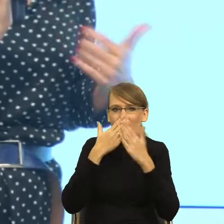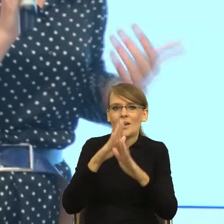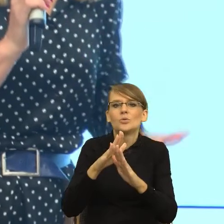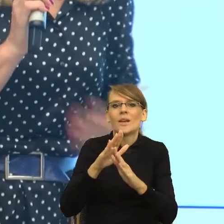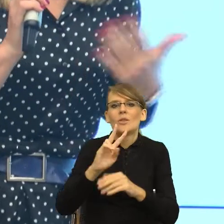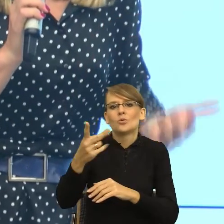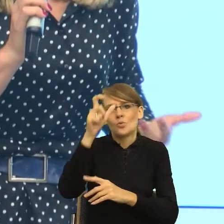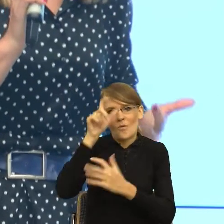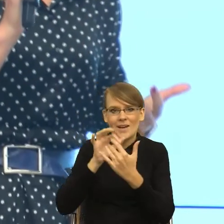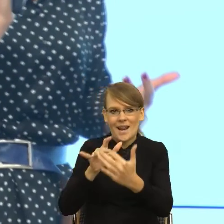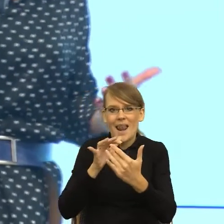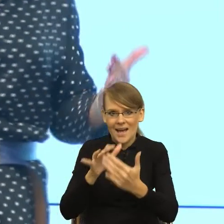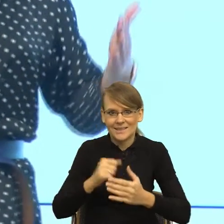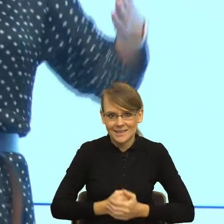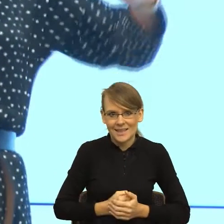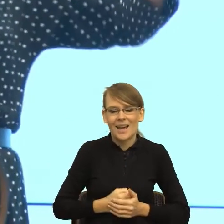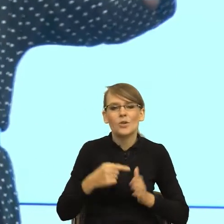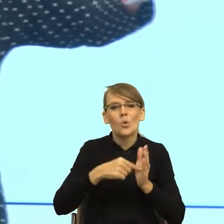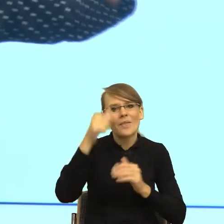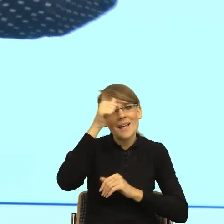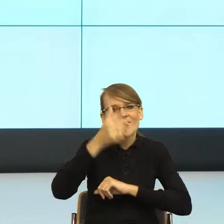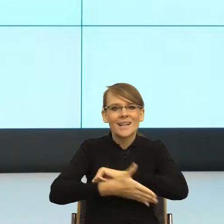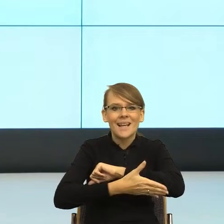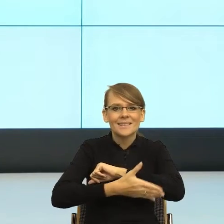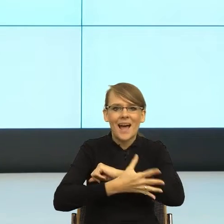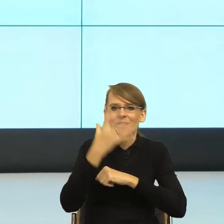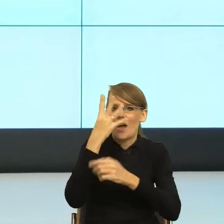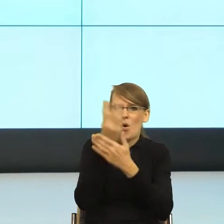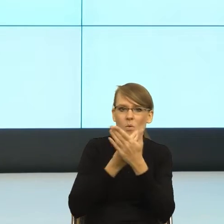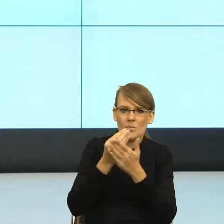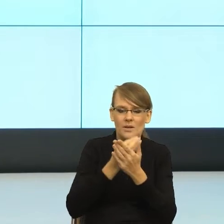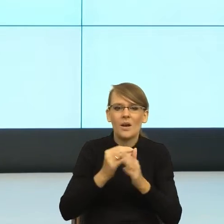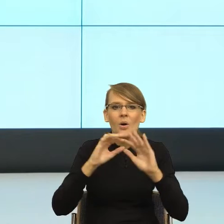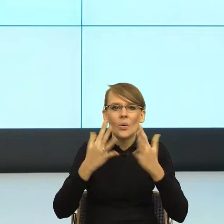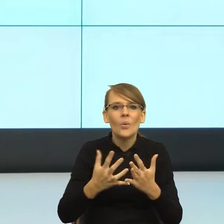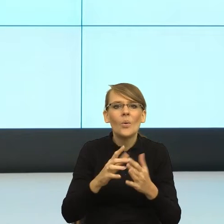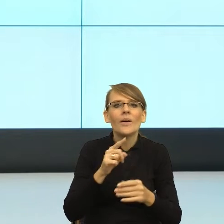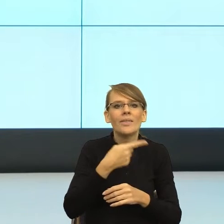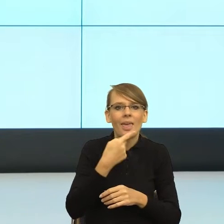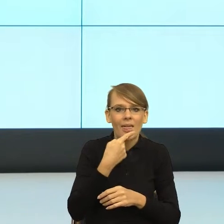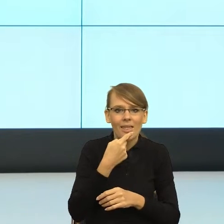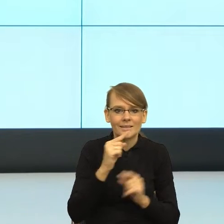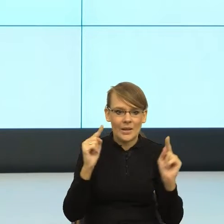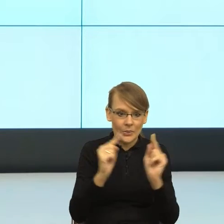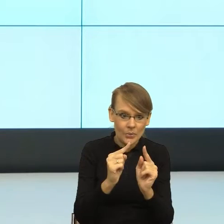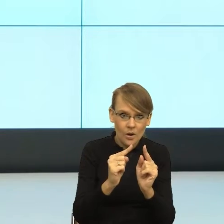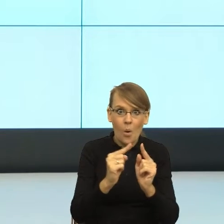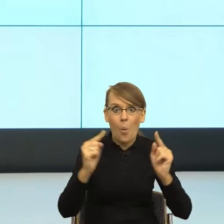zasadą ikoniczności. Czyli długość konstrukcji językowej odzwierciedla naszą rzeczywistą relację z kimś.